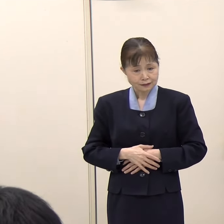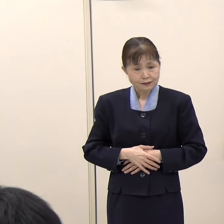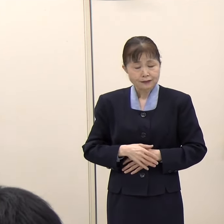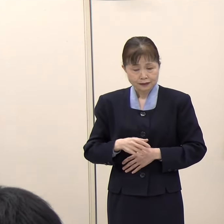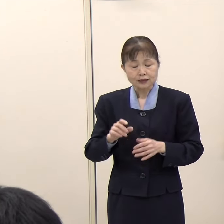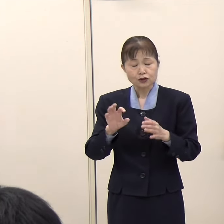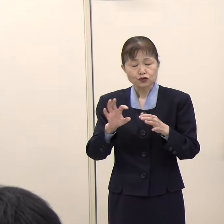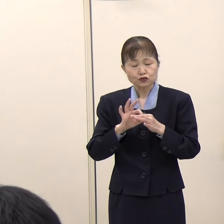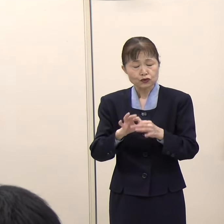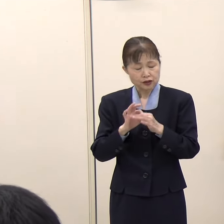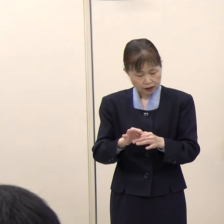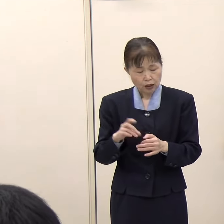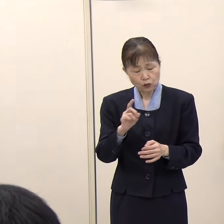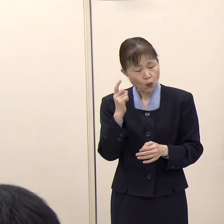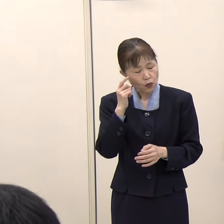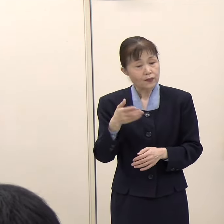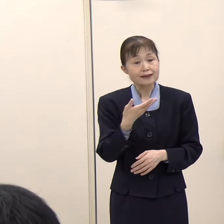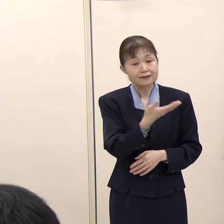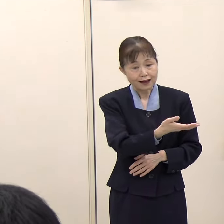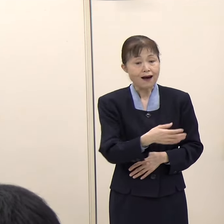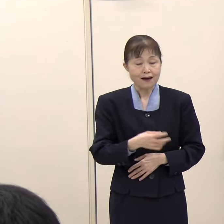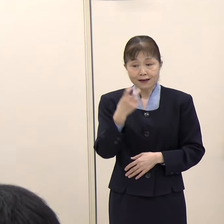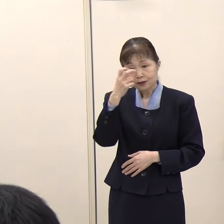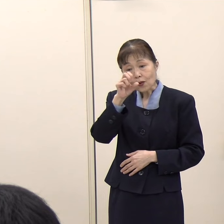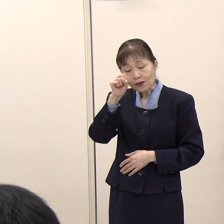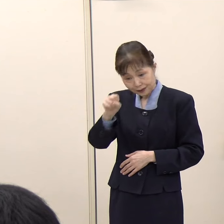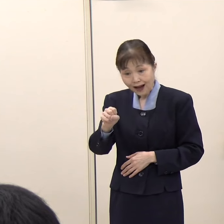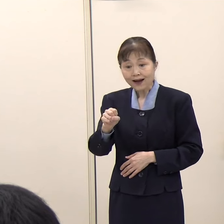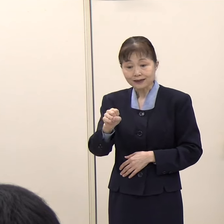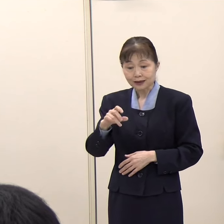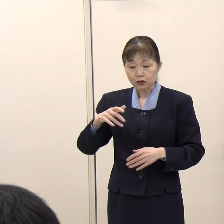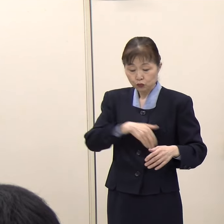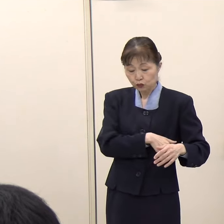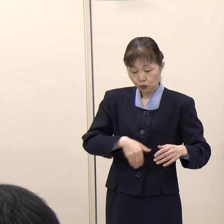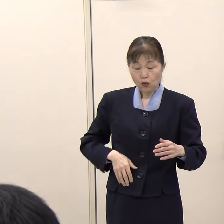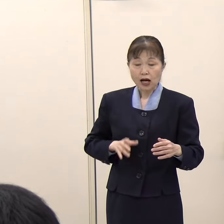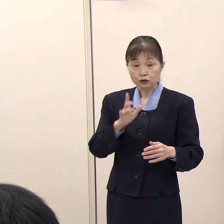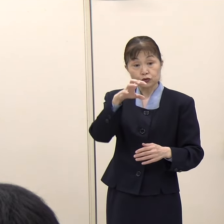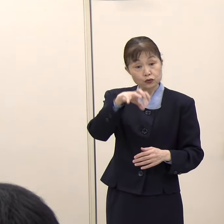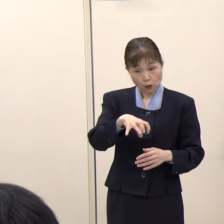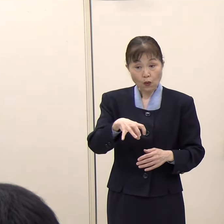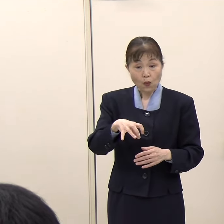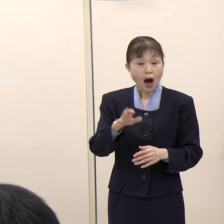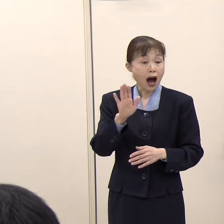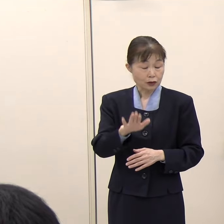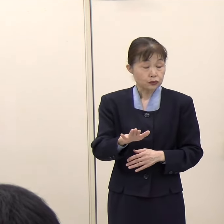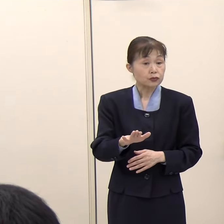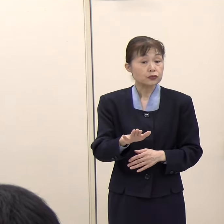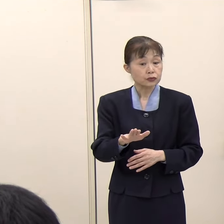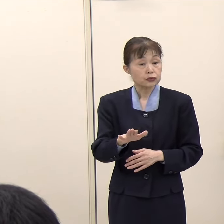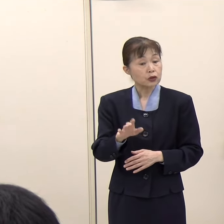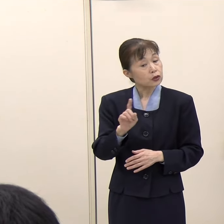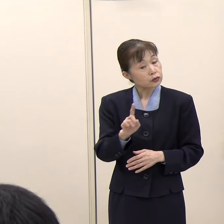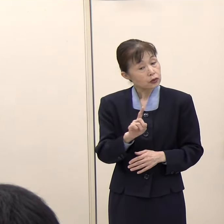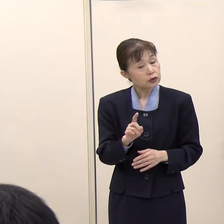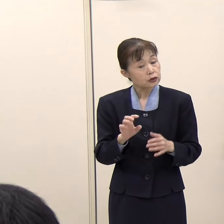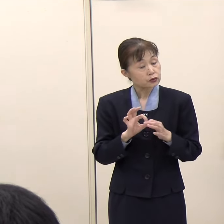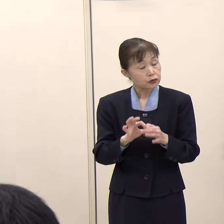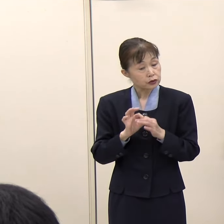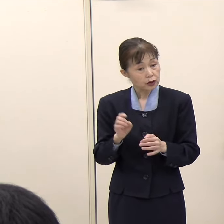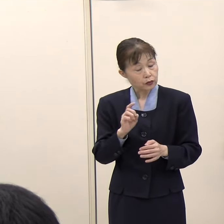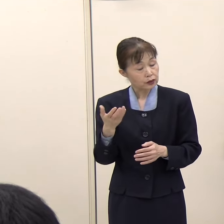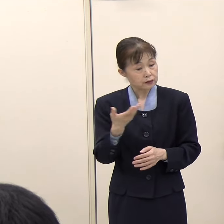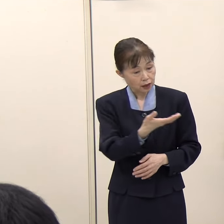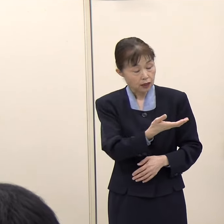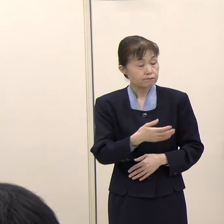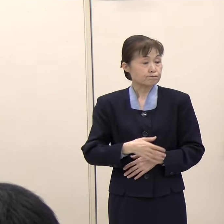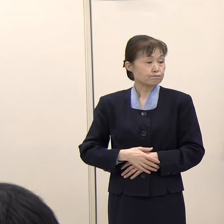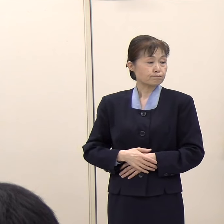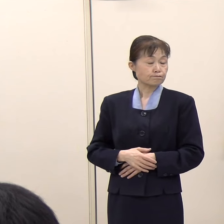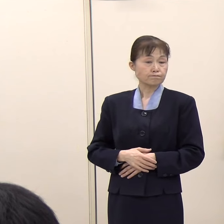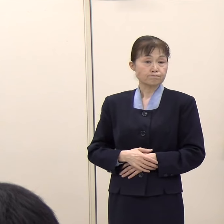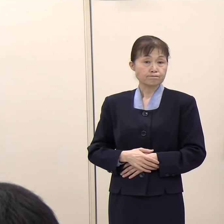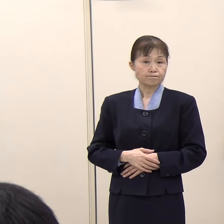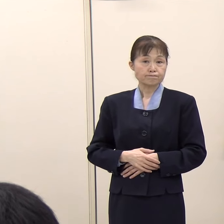また、調査対象に福岡空港も含まれているということで、今後の調査点検に対してご意見などがあれば教えてください。